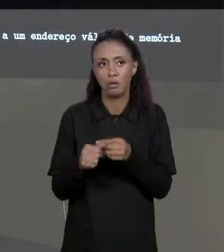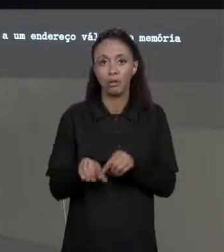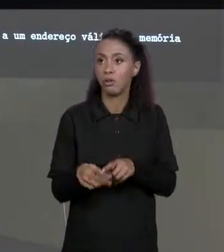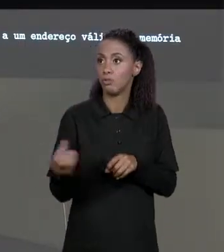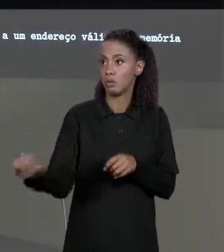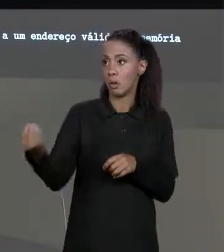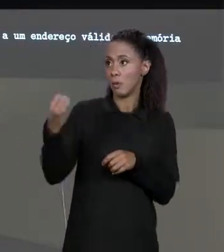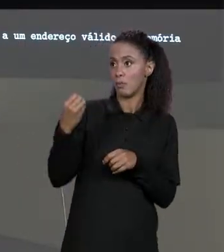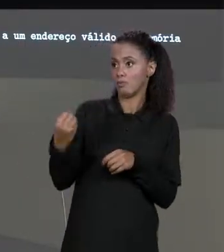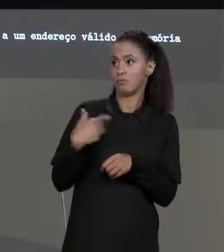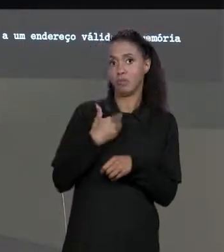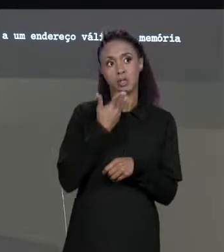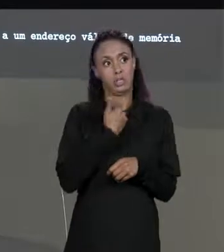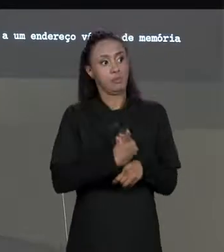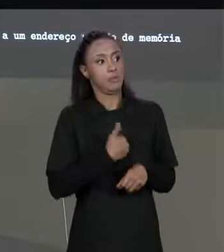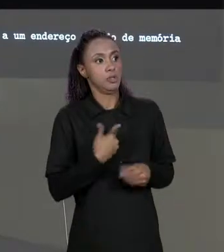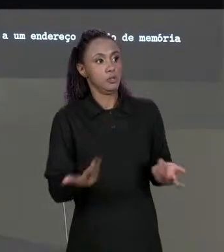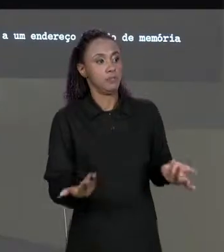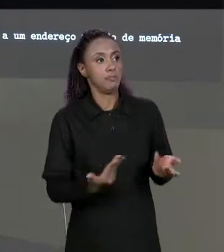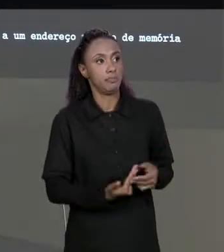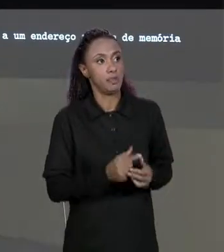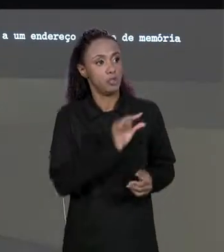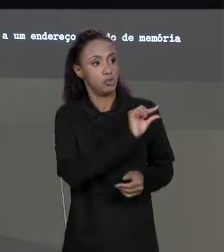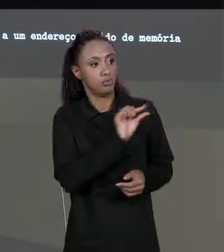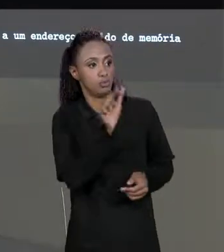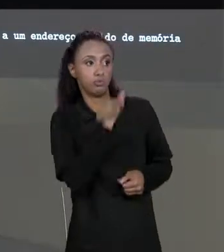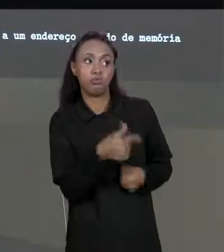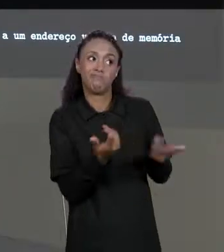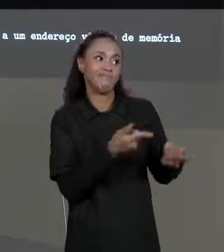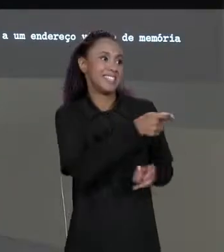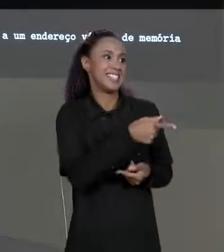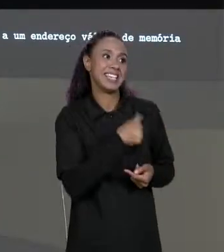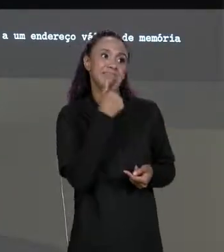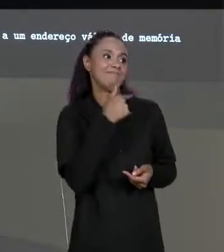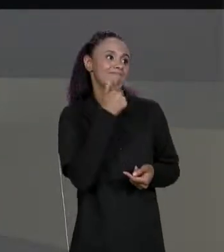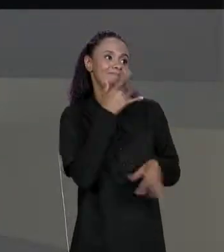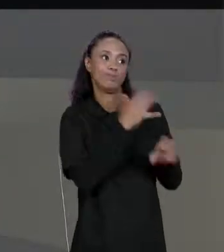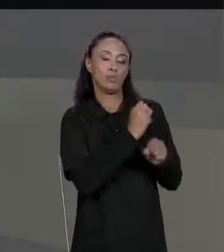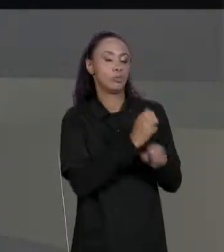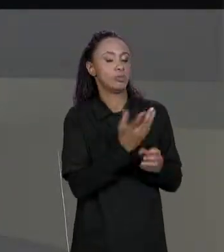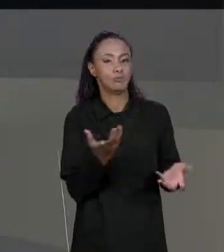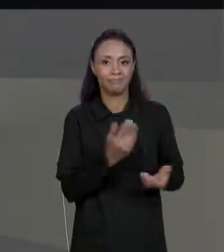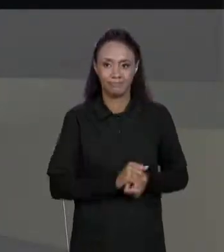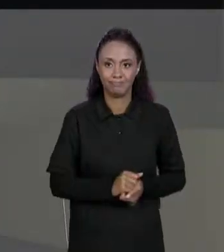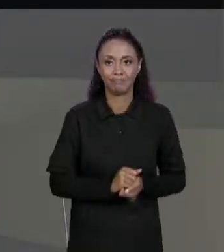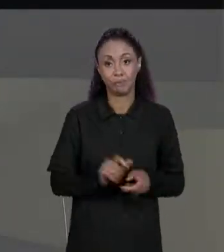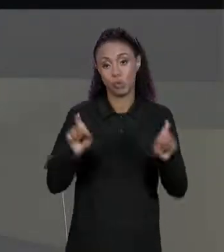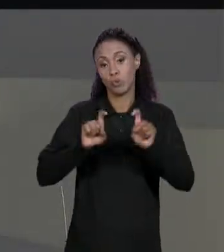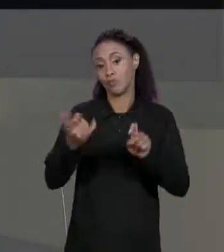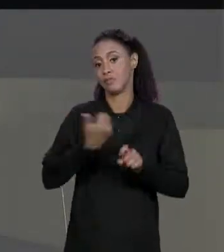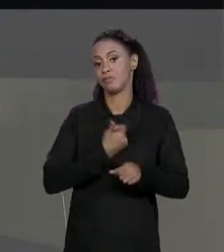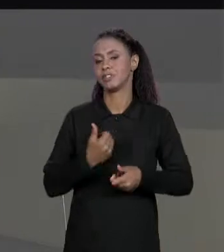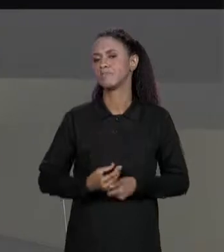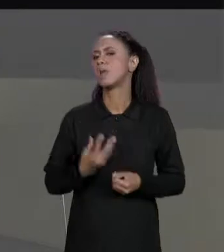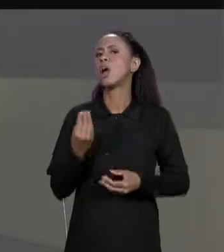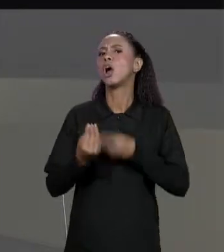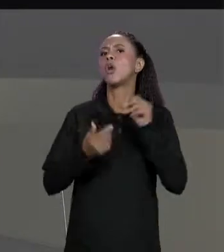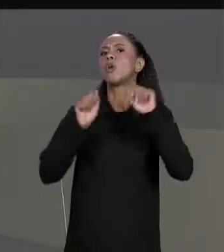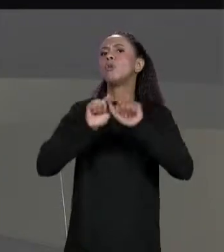DA MATRIZ RESULTANTE, RETORNA UMA REFERÊNCIA INVÁLIDA FALANDO "NÃO DEU PRA SOMAR". COMO QUE A GENTE IMPRIME MATRIZ? A GENTE JÁ IMPRIMIU